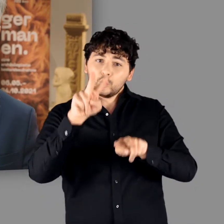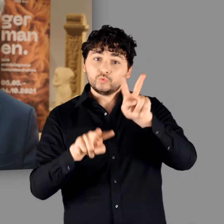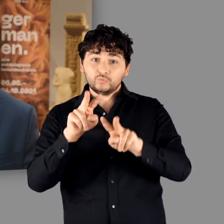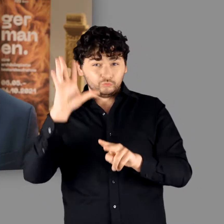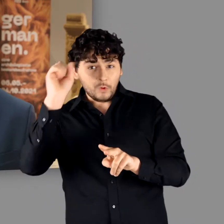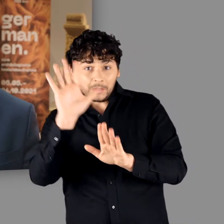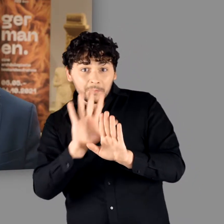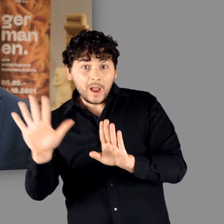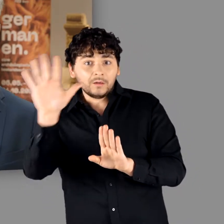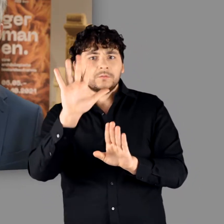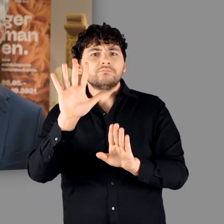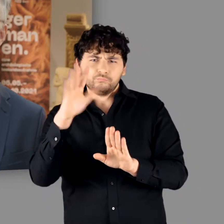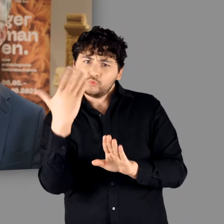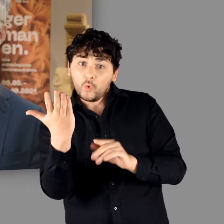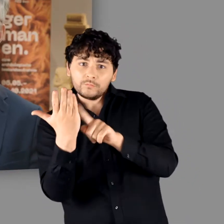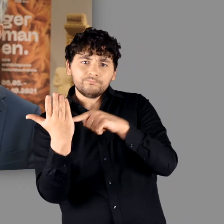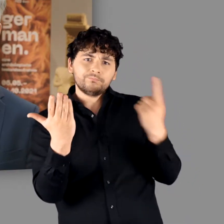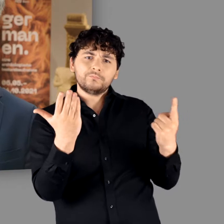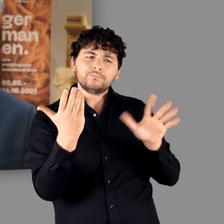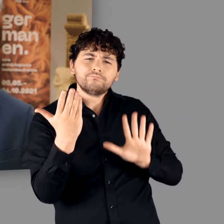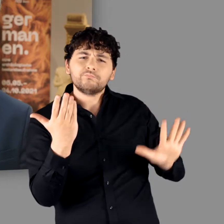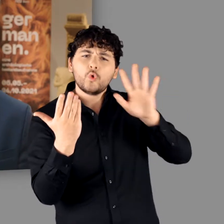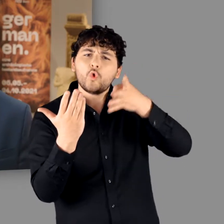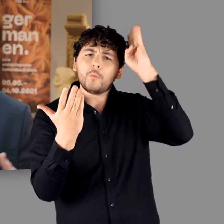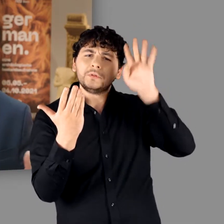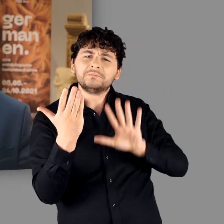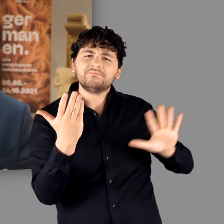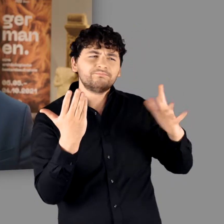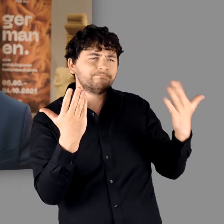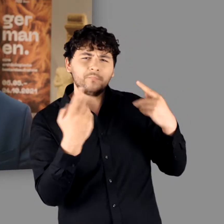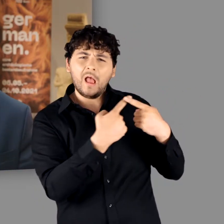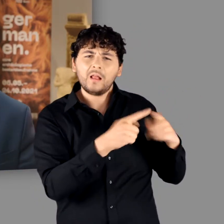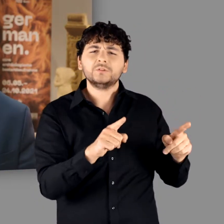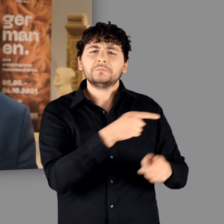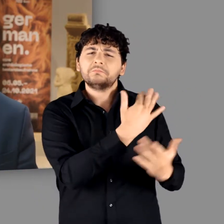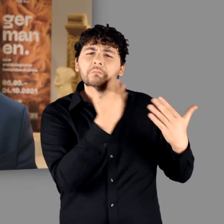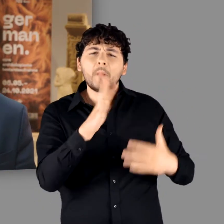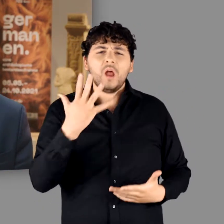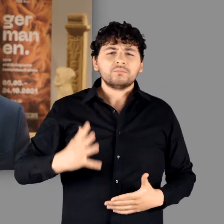Zugleich ging es ihm aber auch um einen Gegenentwurf zur römischen Gesellschaft,